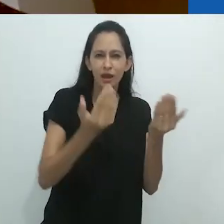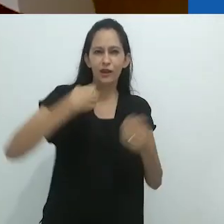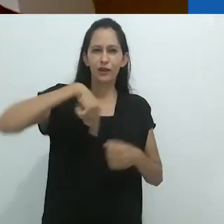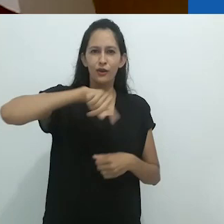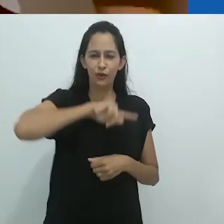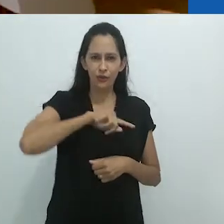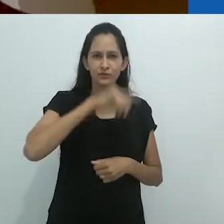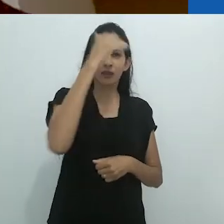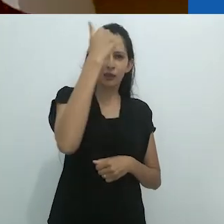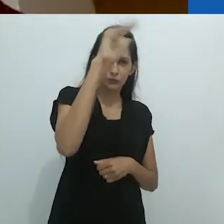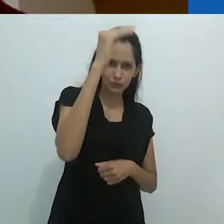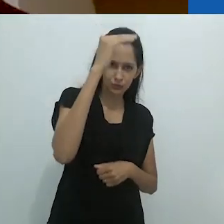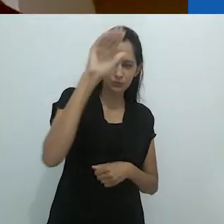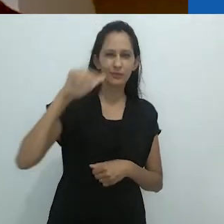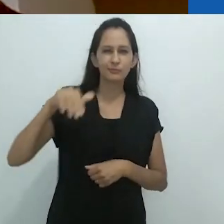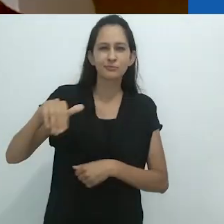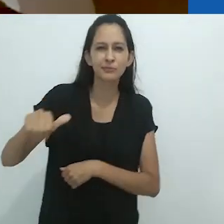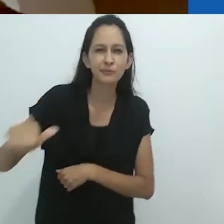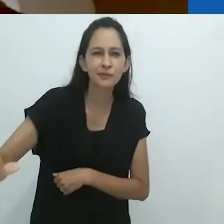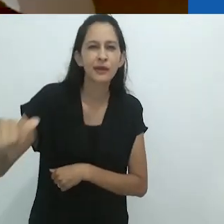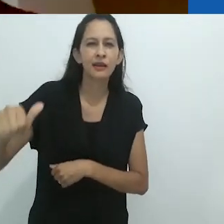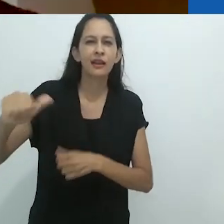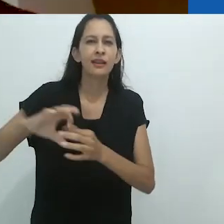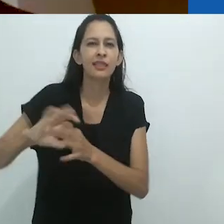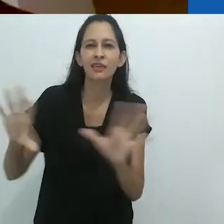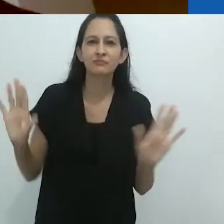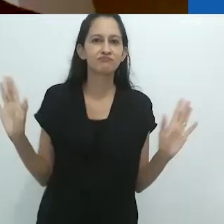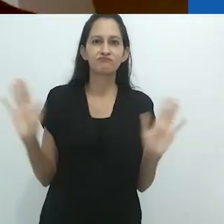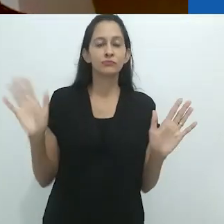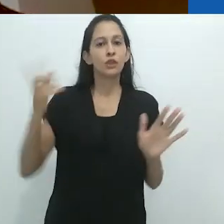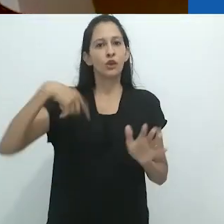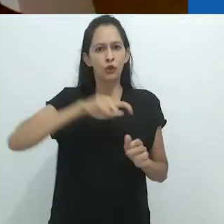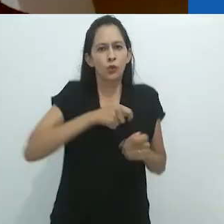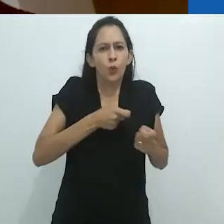e lagostins encurralados.